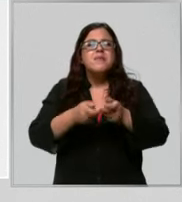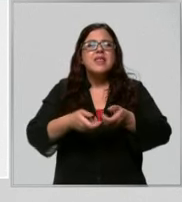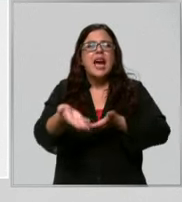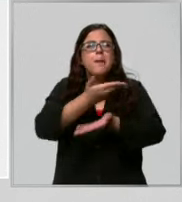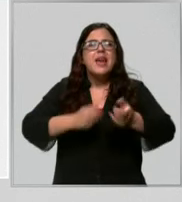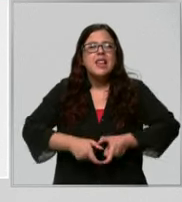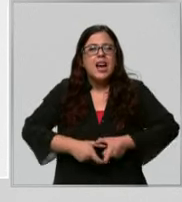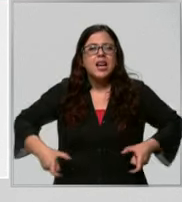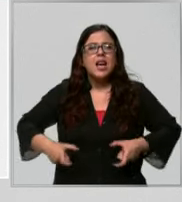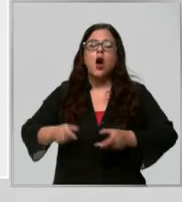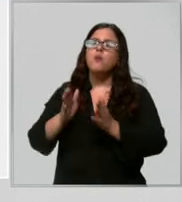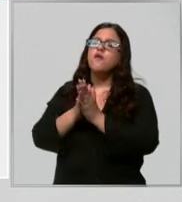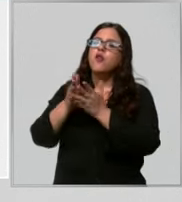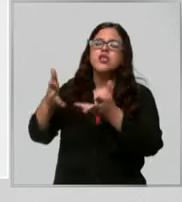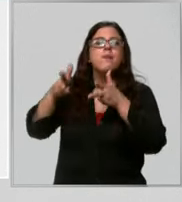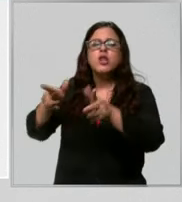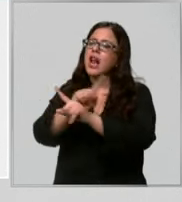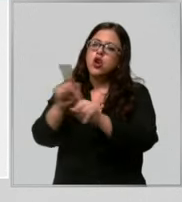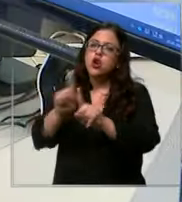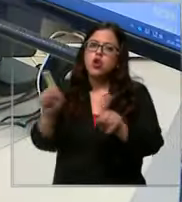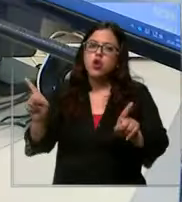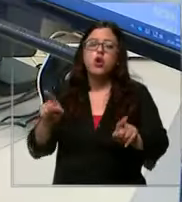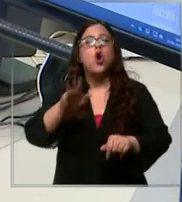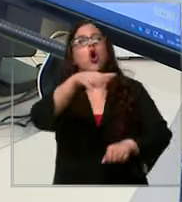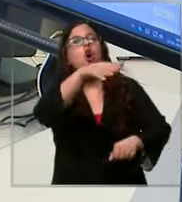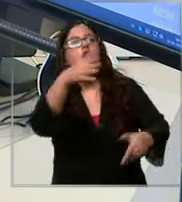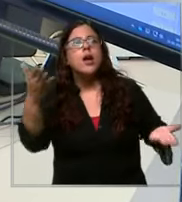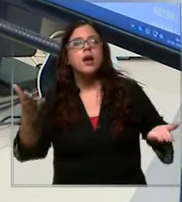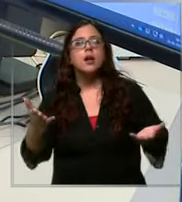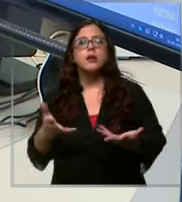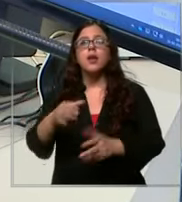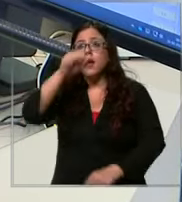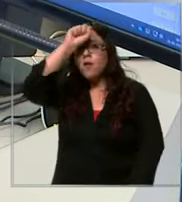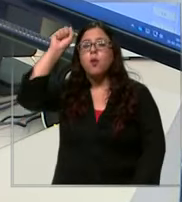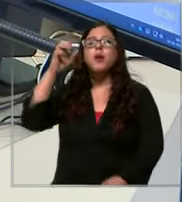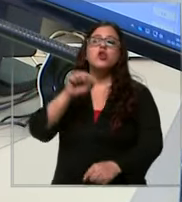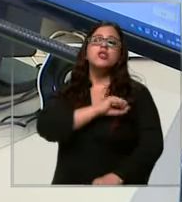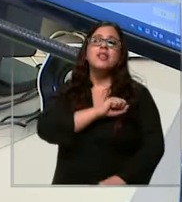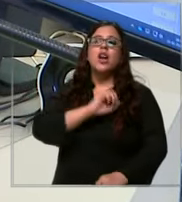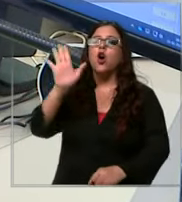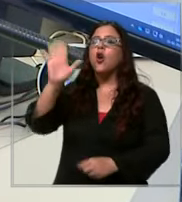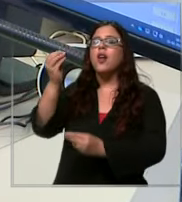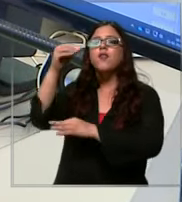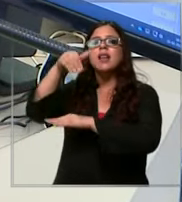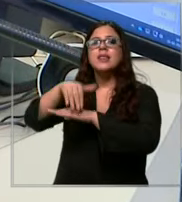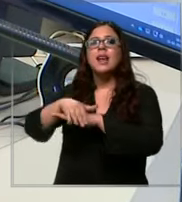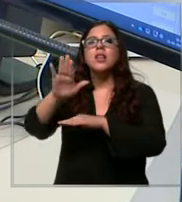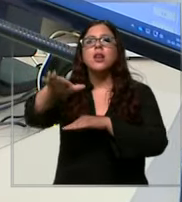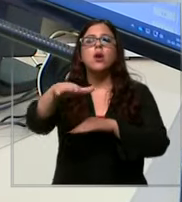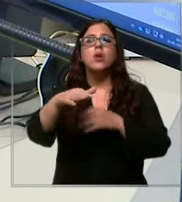Déjese de molest por favor bombero Santiago Hola buenas tardes sabes que tenemos una